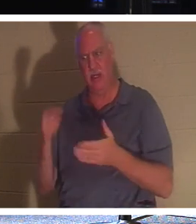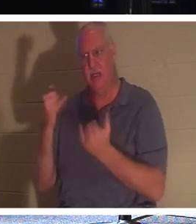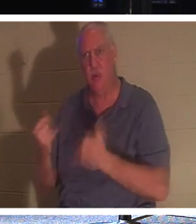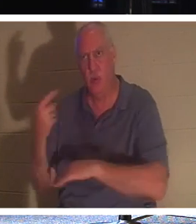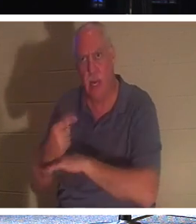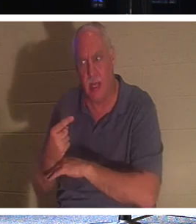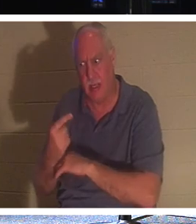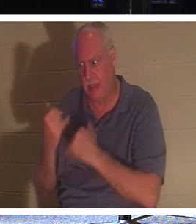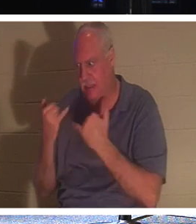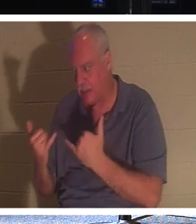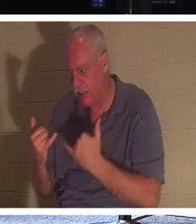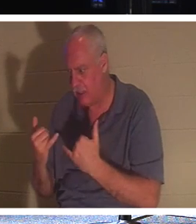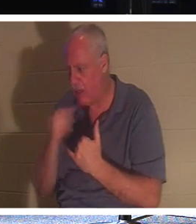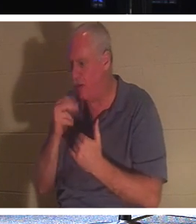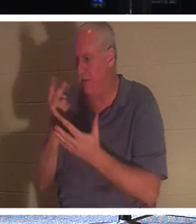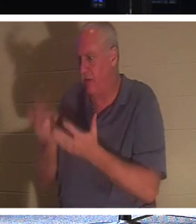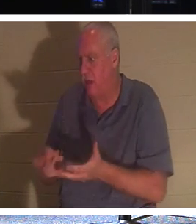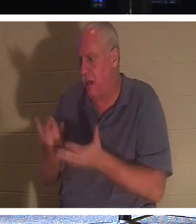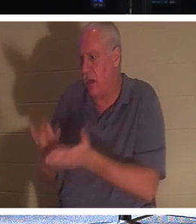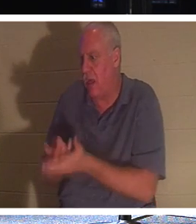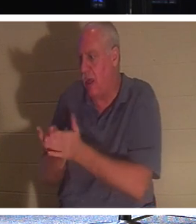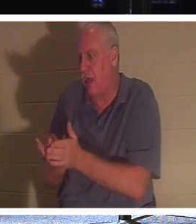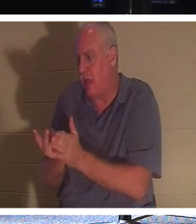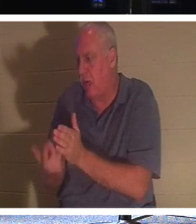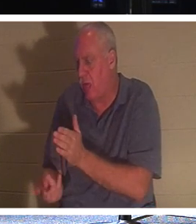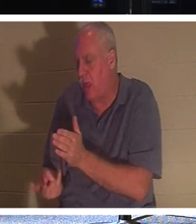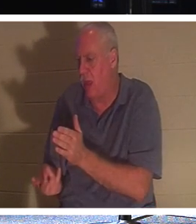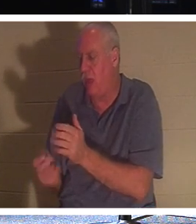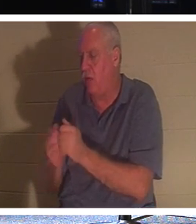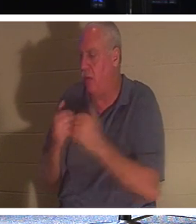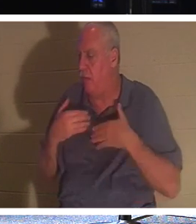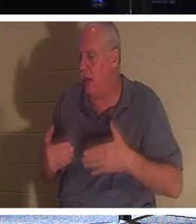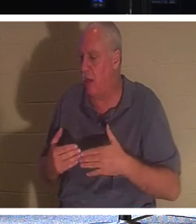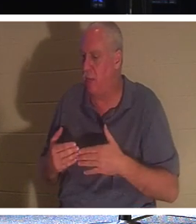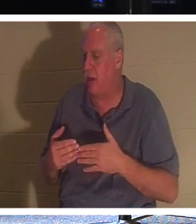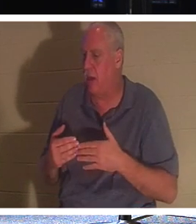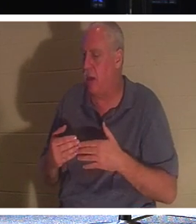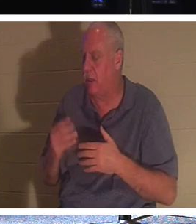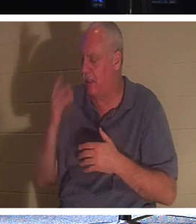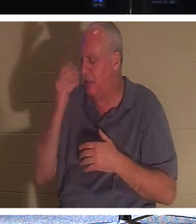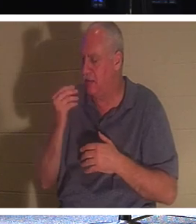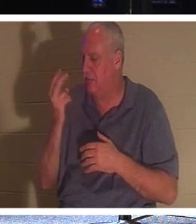Je n'ai pas à rester allongé dans ma tombe avec mon corps et à m'endormir pendant 2 000 ans jusqu'à ce que